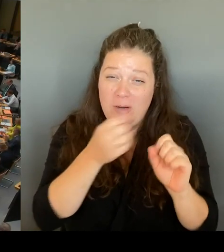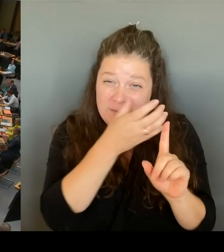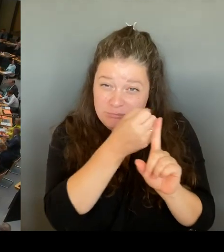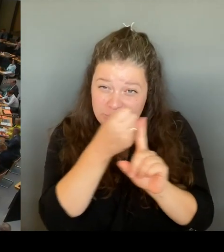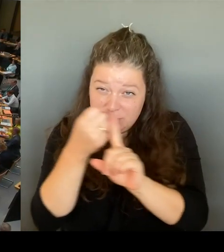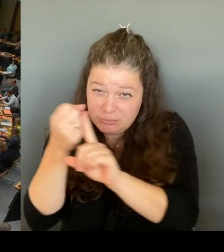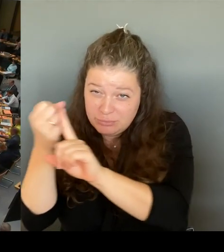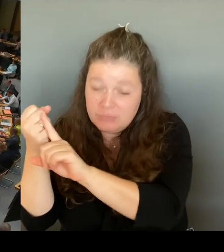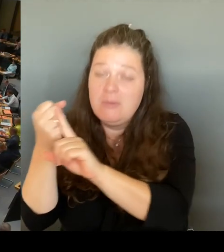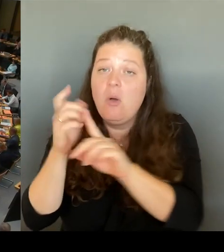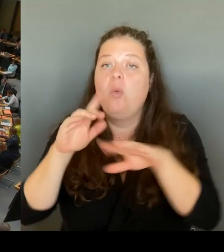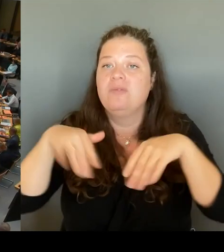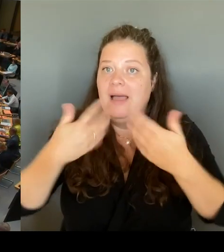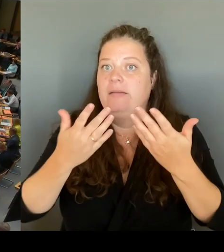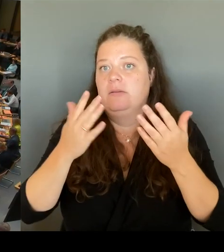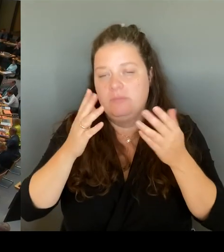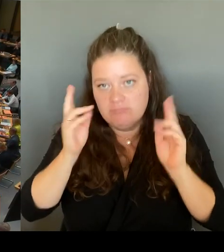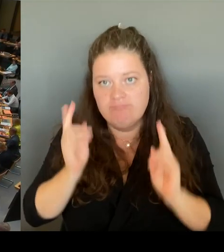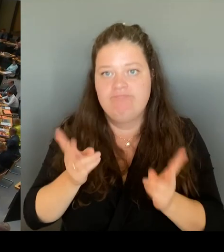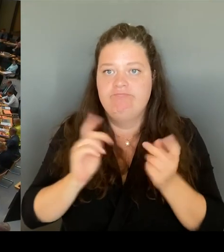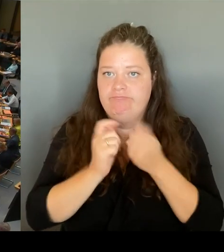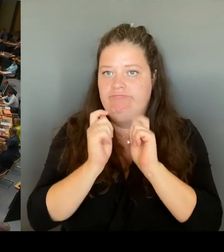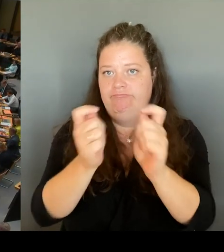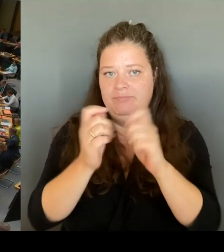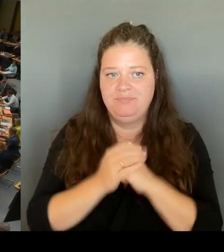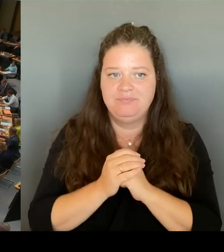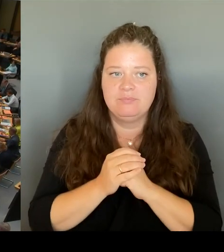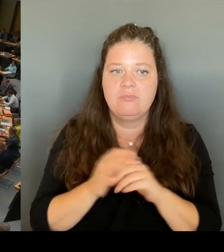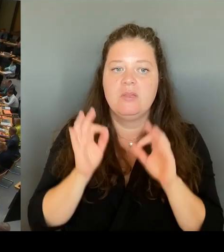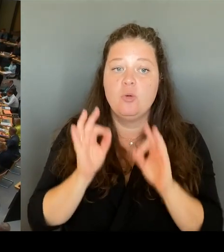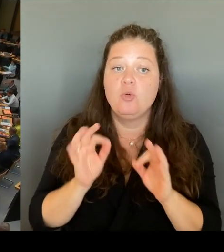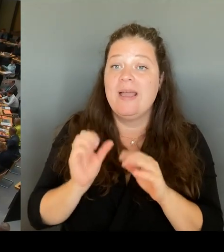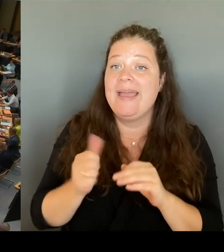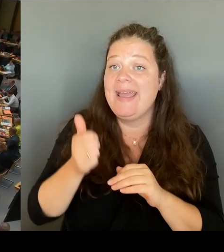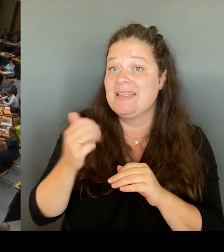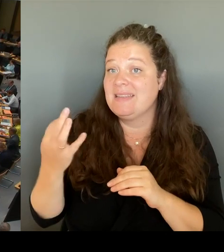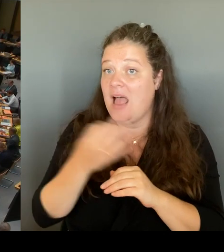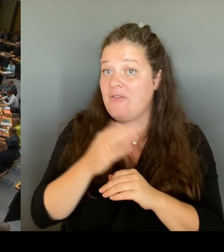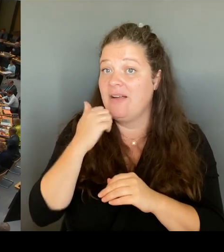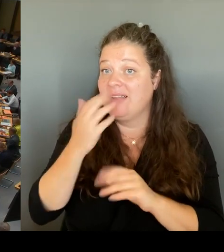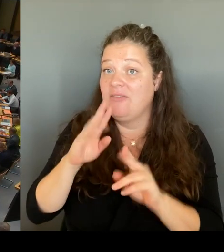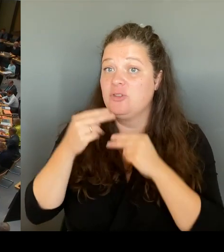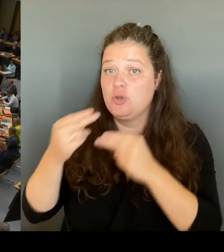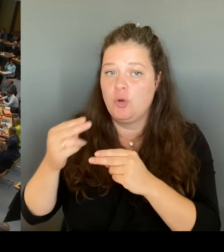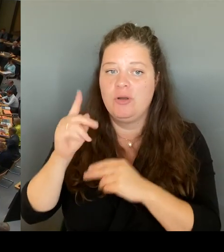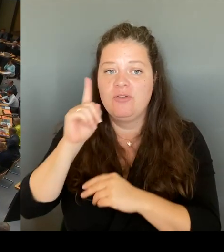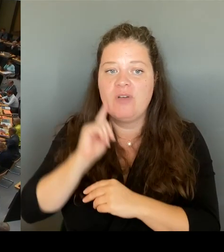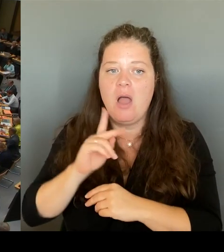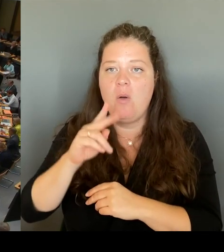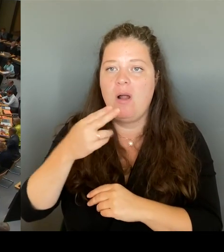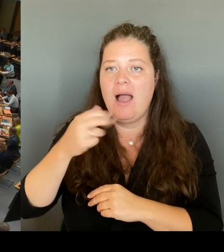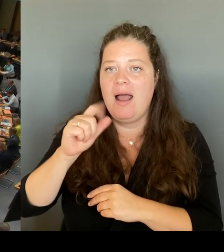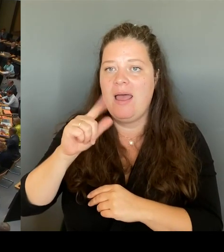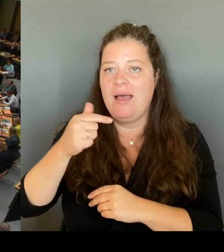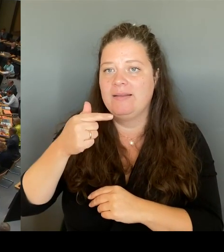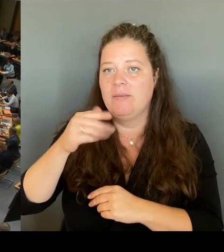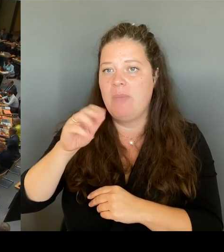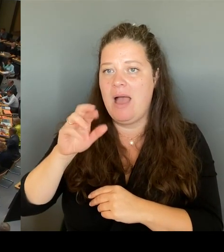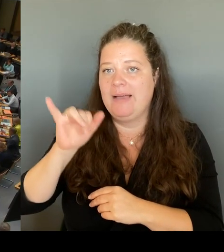Khalatbari. (Rednerwechsel) Ja, vielen Dank, Frau Präsidentin. Was unternimmt denn die Senatsverwaltung für Bildung, wenn eine Schule -